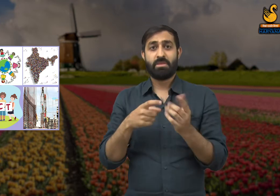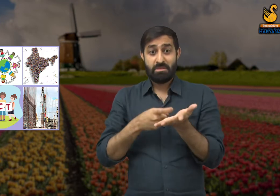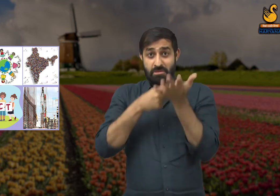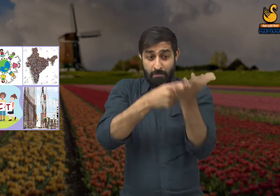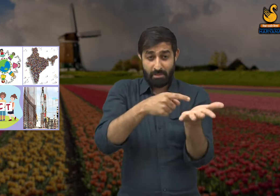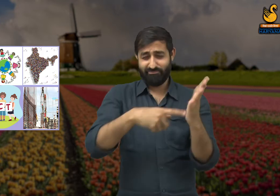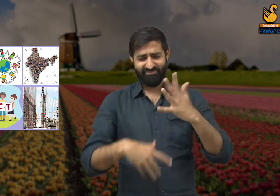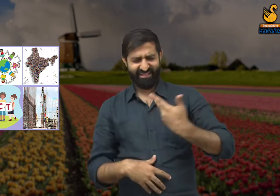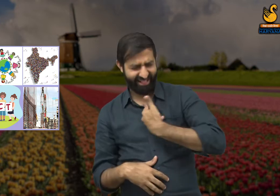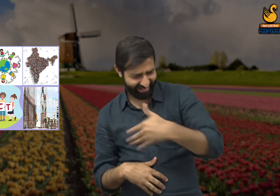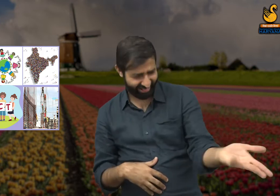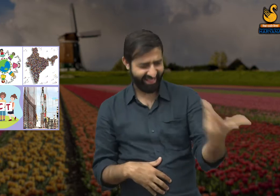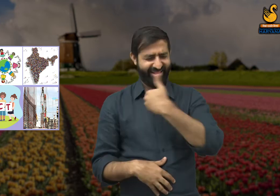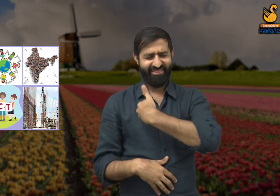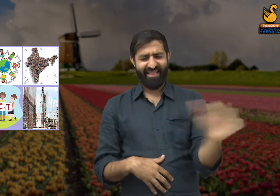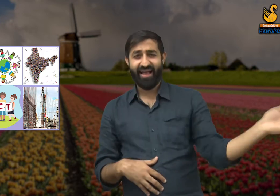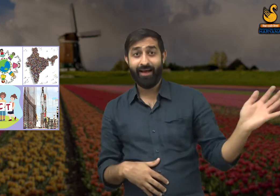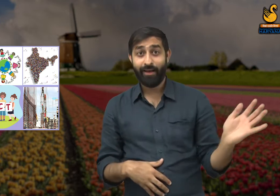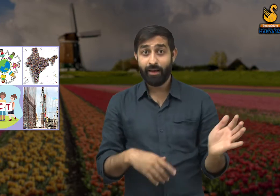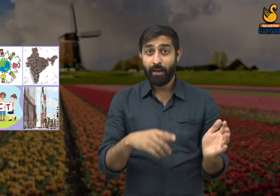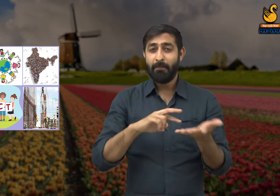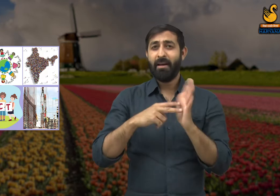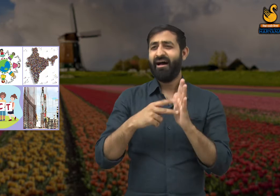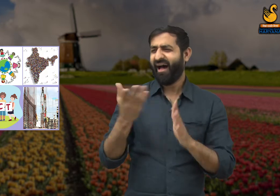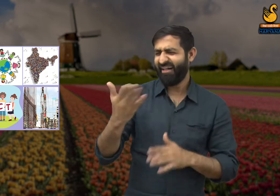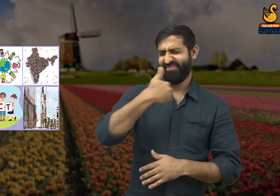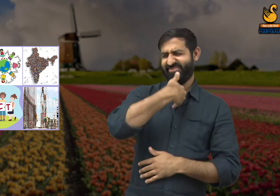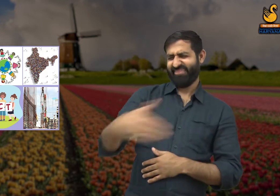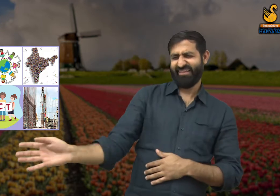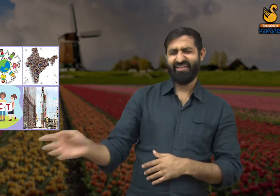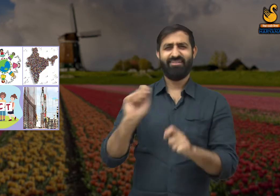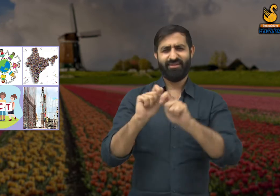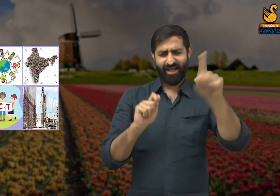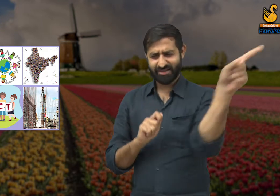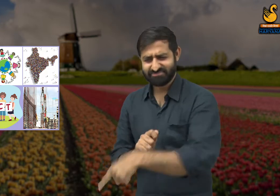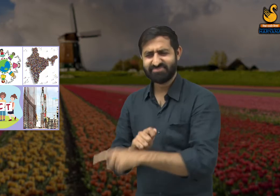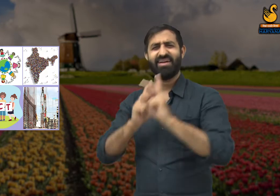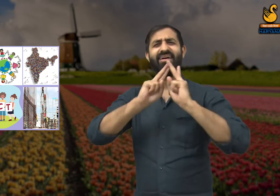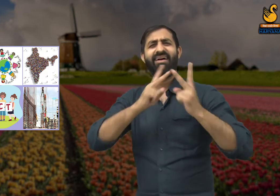यदि हम मेहनतकश व्यक्तियों का सम्मान नहीं करेंगे और उनकी सराहना यदि हम नहीं करेंगे